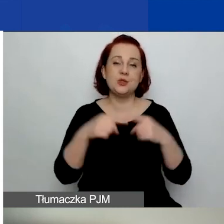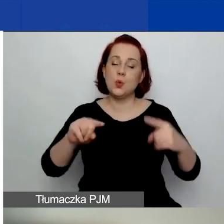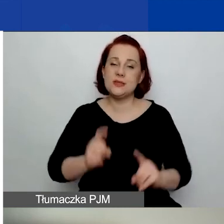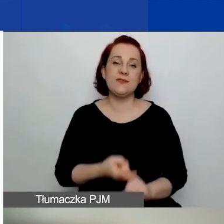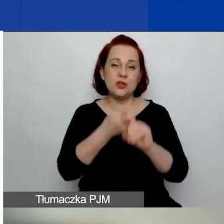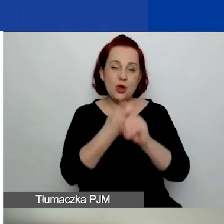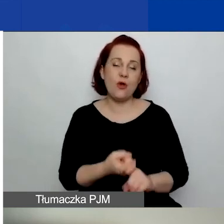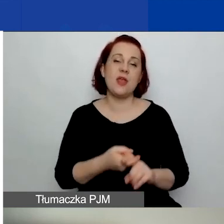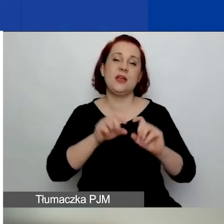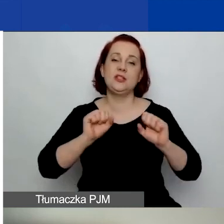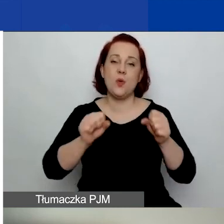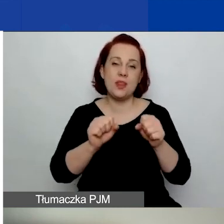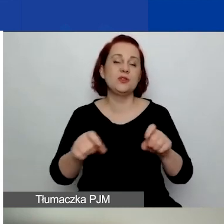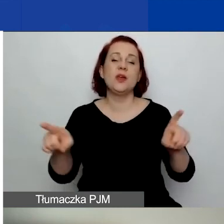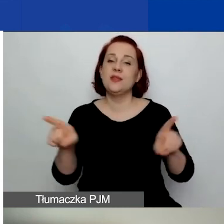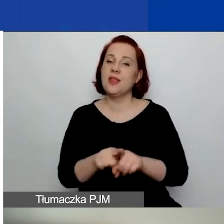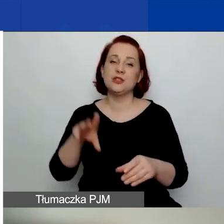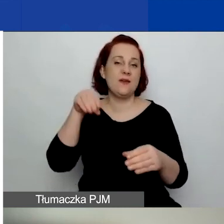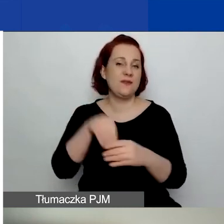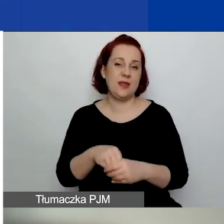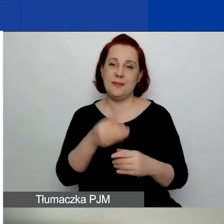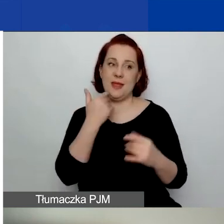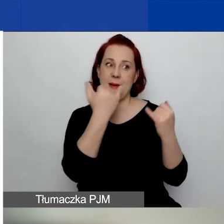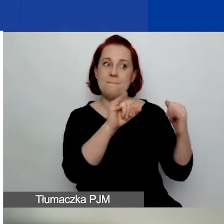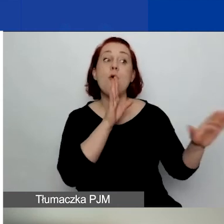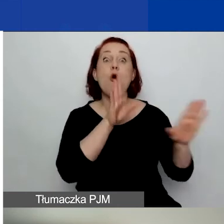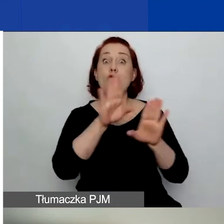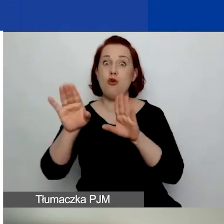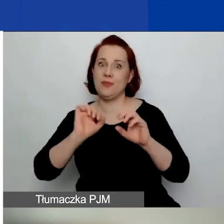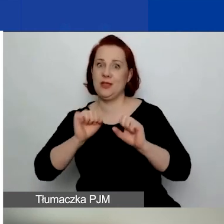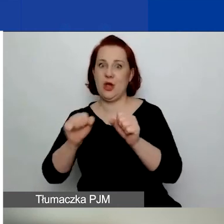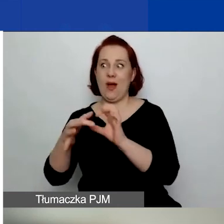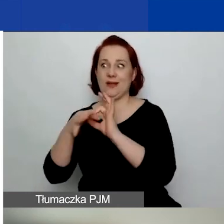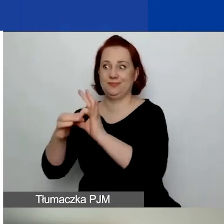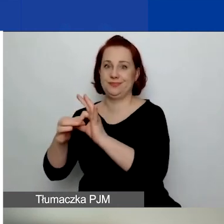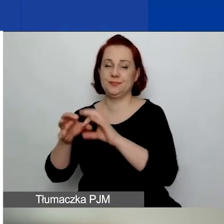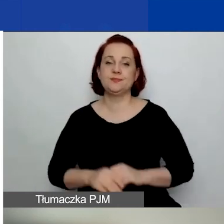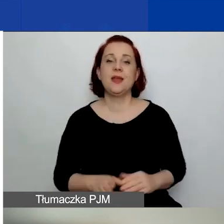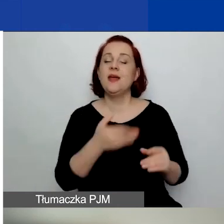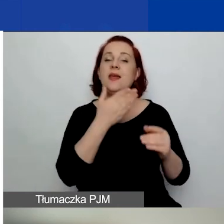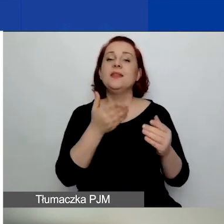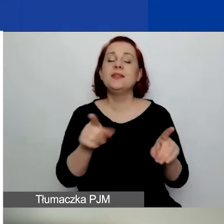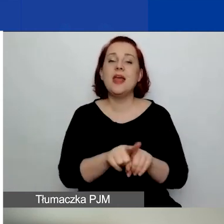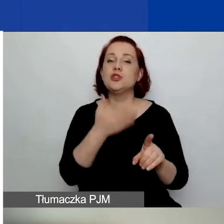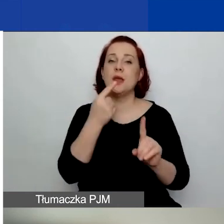ani nie są przedmiotem postępowania o podobnym charakterze. Nie zalegają z płatnością zobowiązań publicznoprawnych.